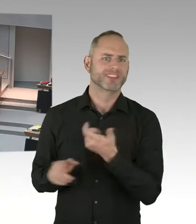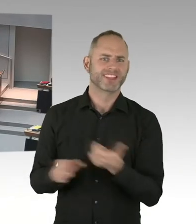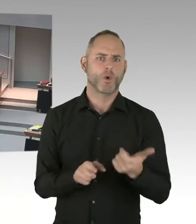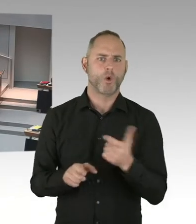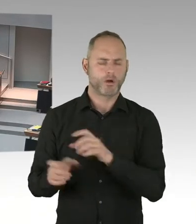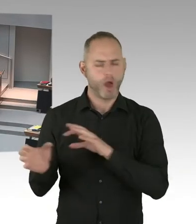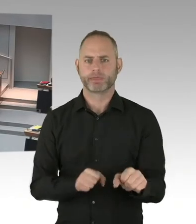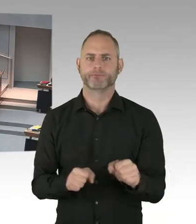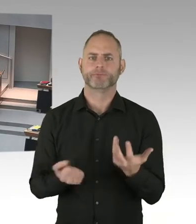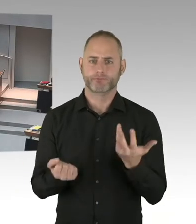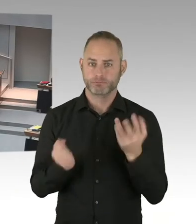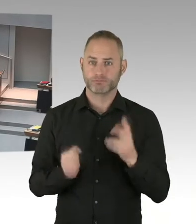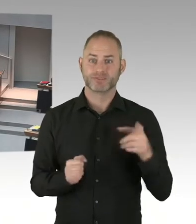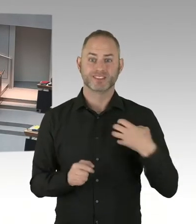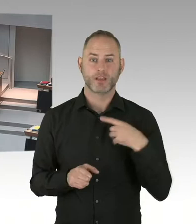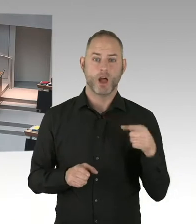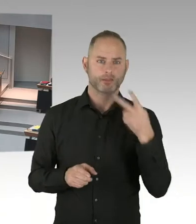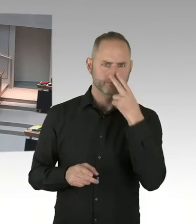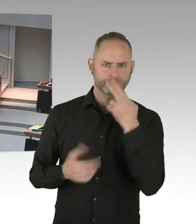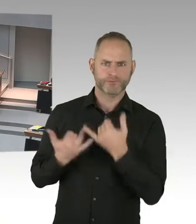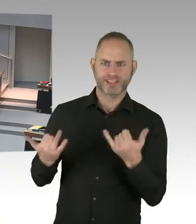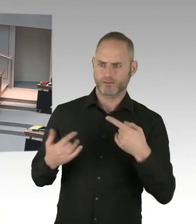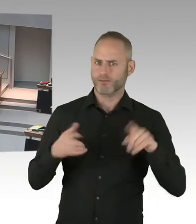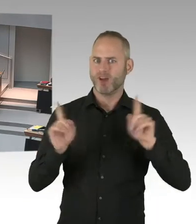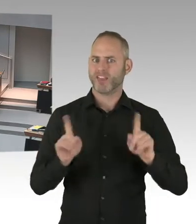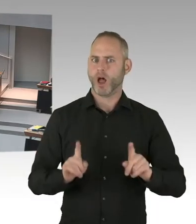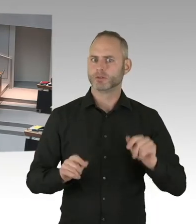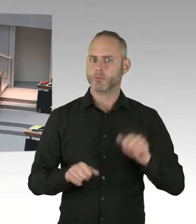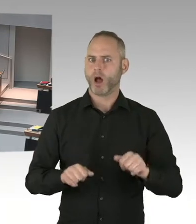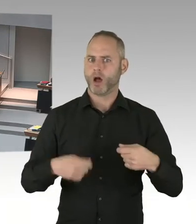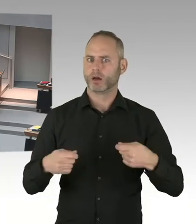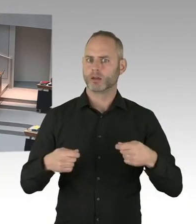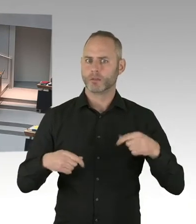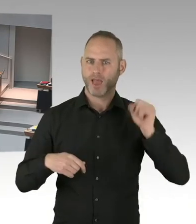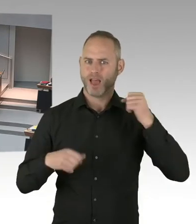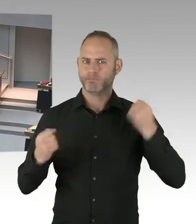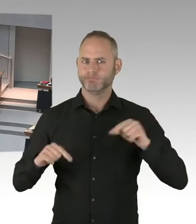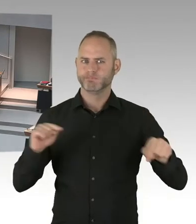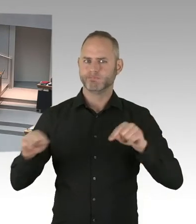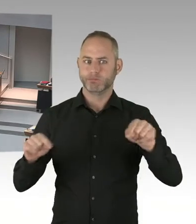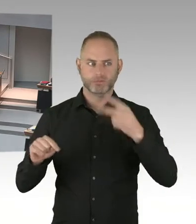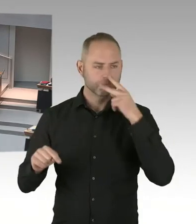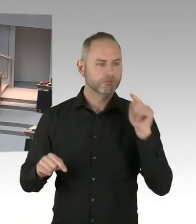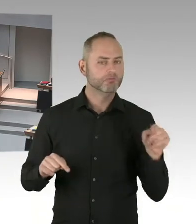meine sehr geehrten Damen und Herren, sehr geehrter Herr Abgeordneter Ubbelohde, zunächst mal will ich sagen, dass die Polizei sich selbstverständlich